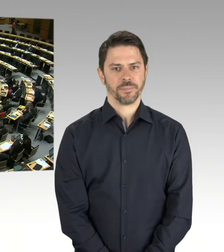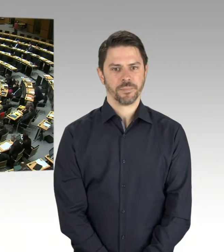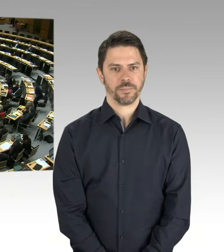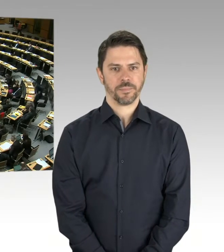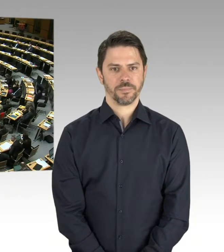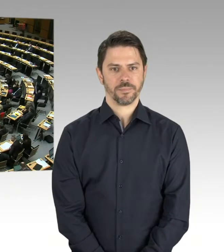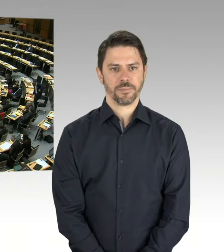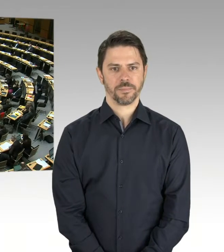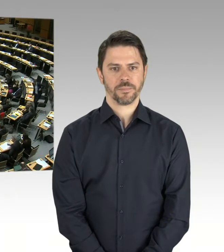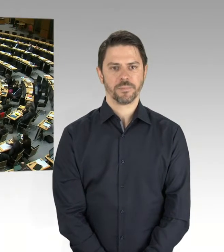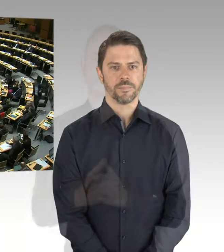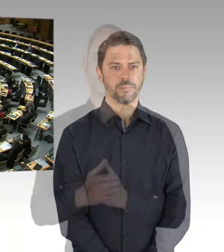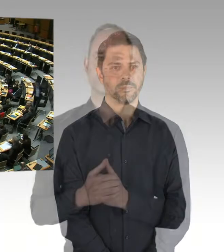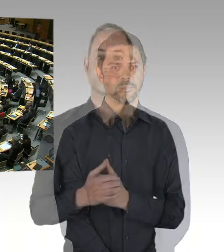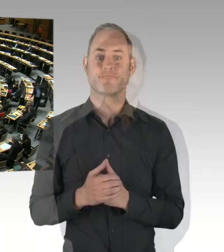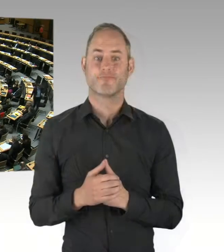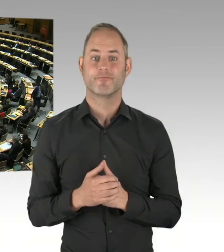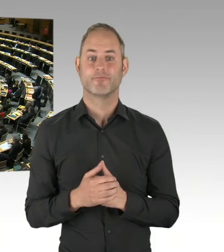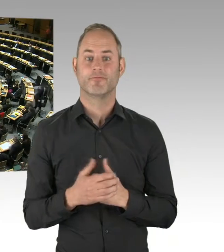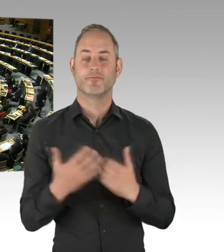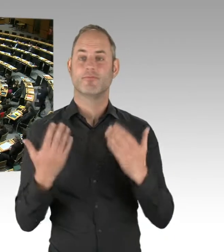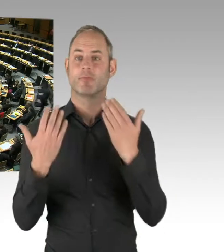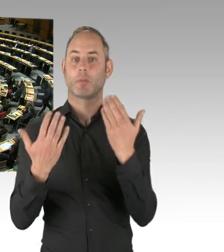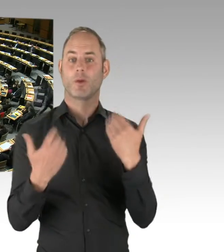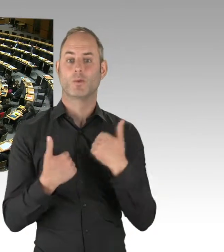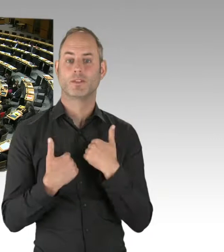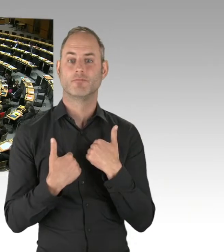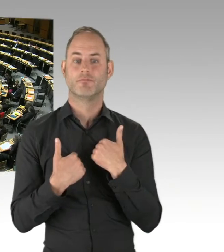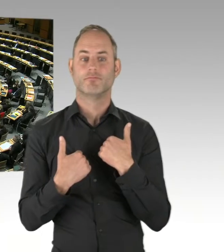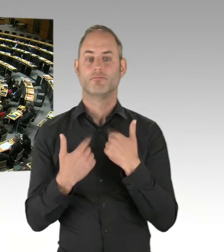aktiv verteidigen?